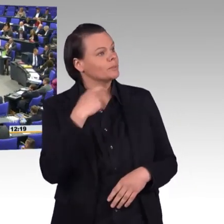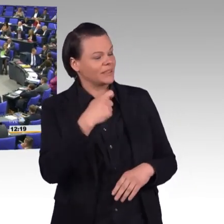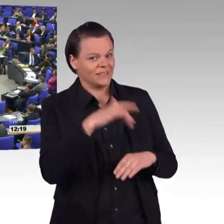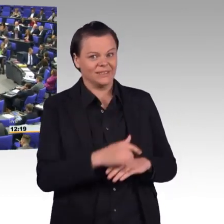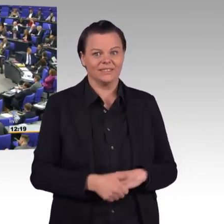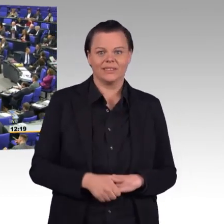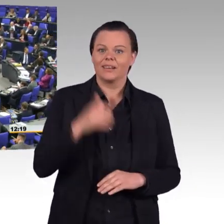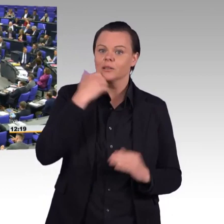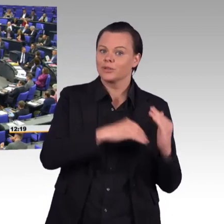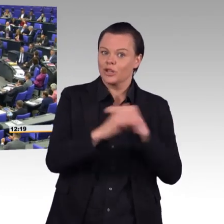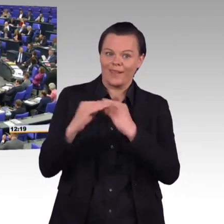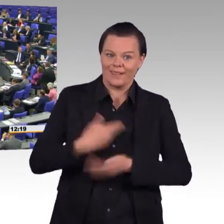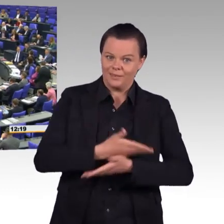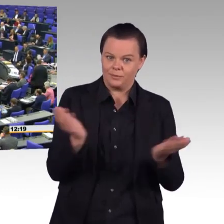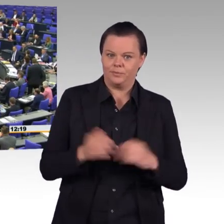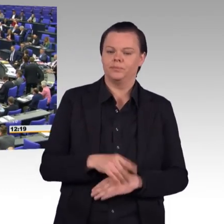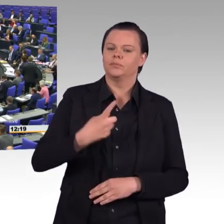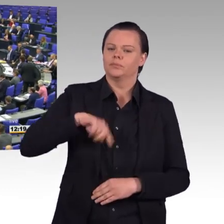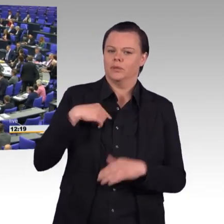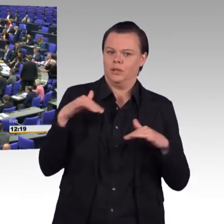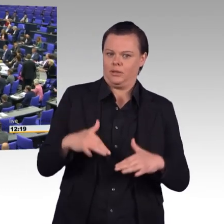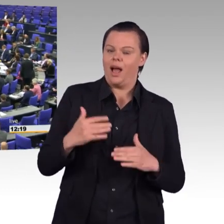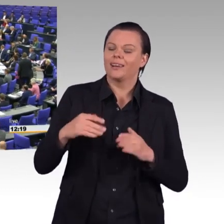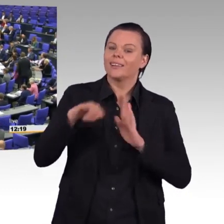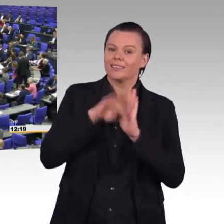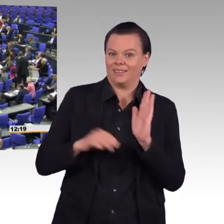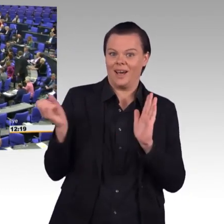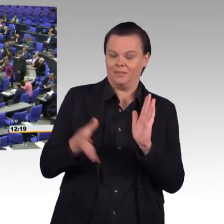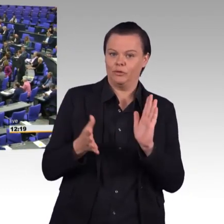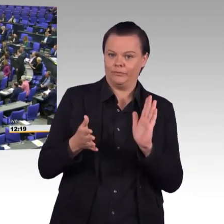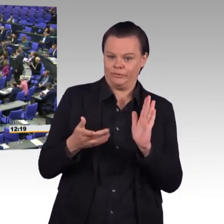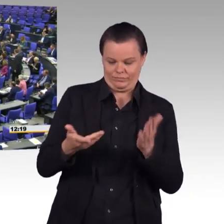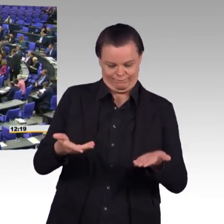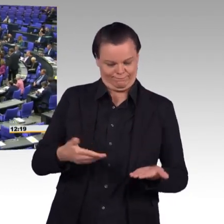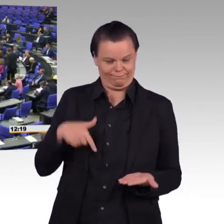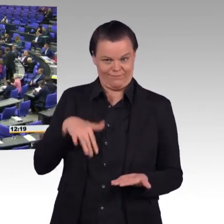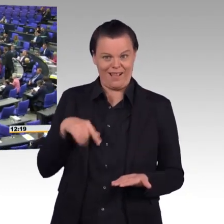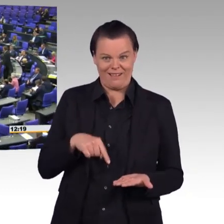die Bundeswehr zu einem attraktiven, wettbewerbsfähigen und modernen Arbeitgeber machen will.